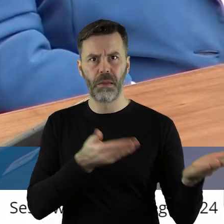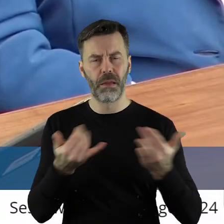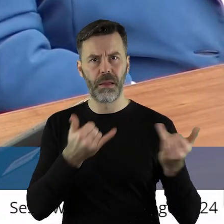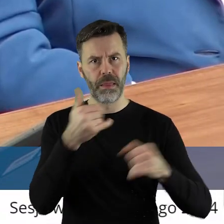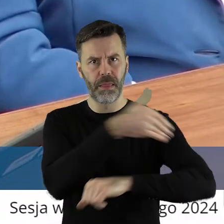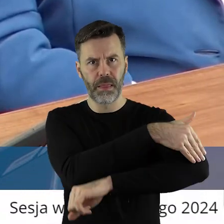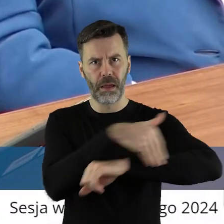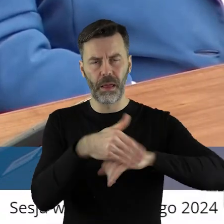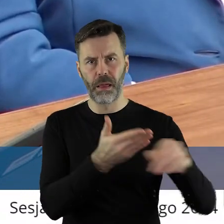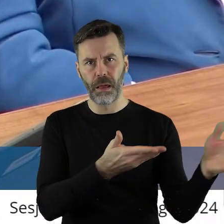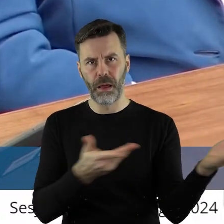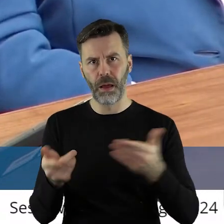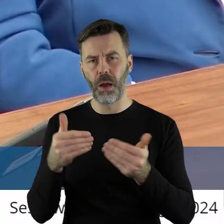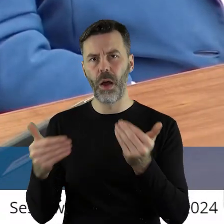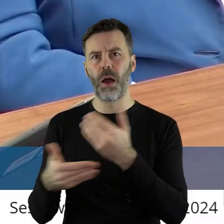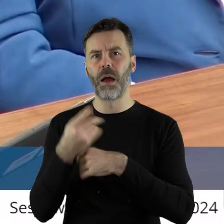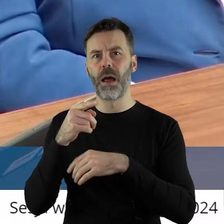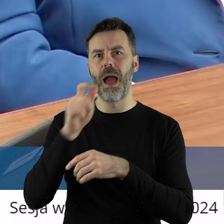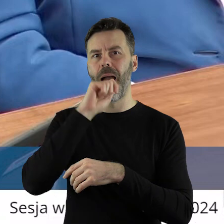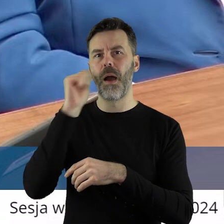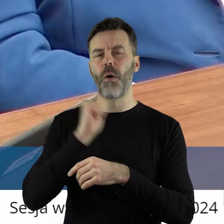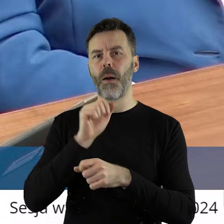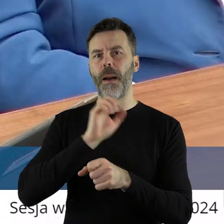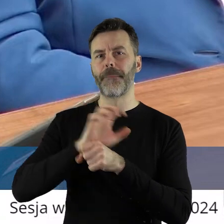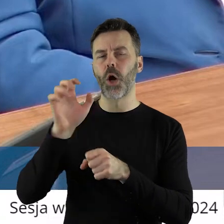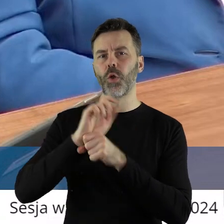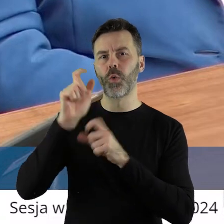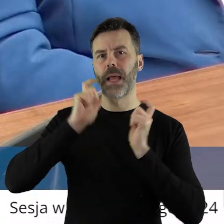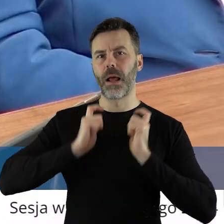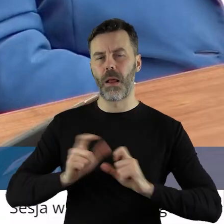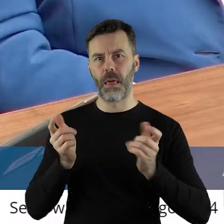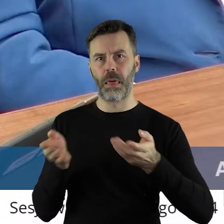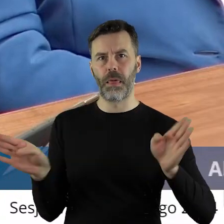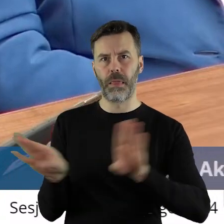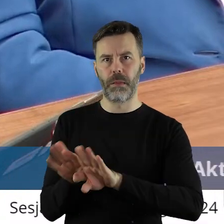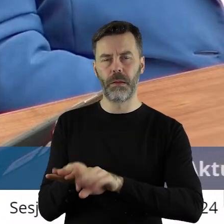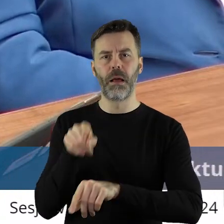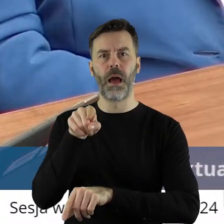spowodują zamknięcie produkcji rolnej w Europie. A zarazem dopuszczenie